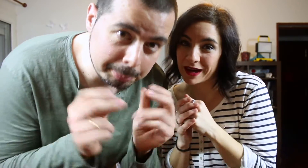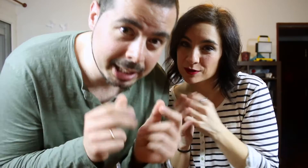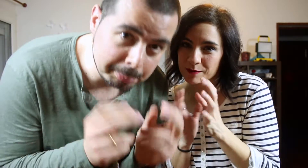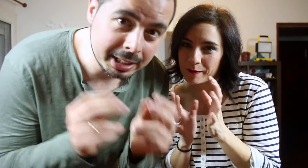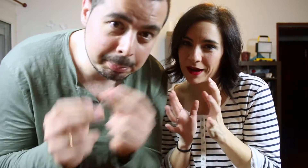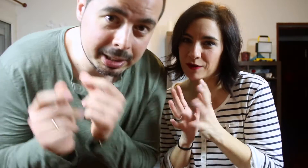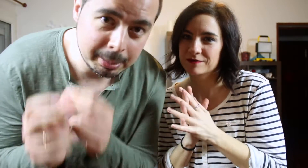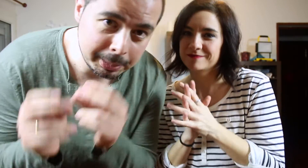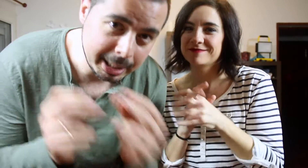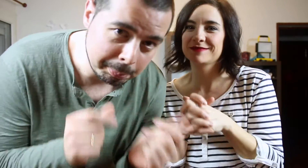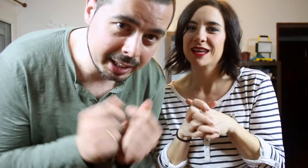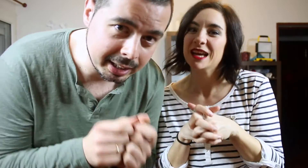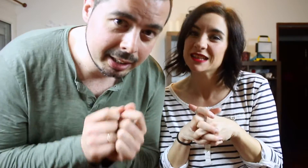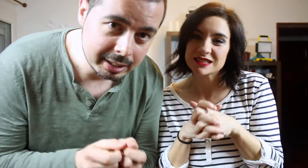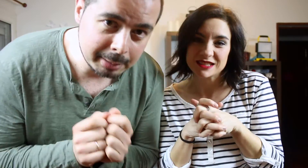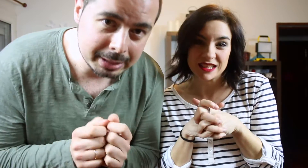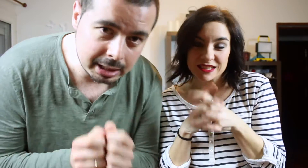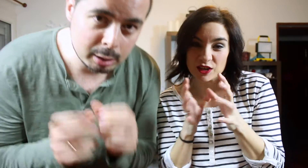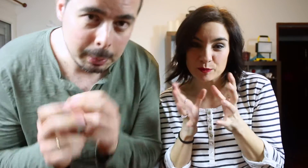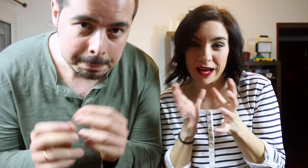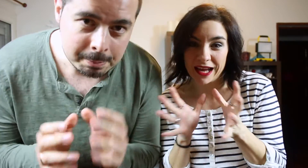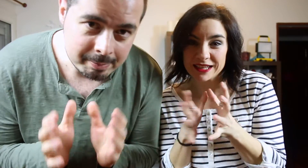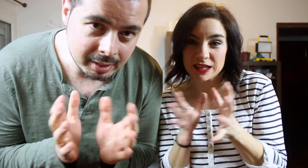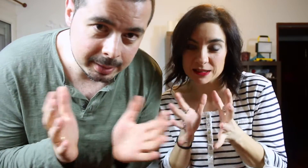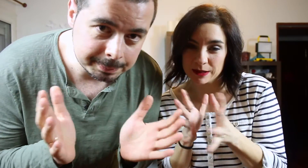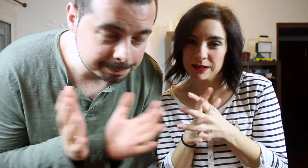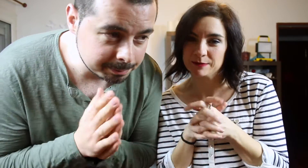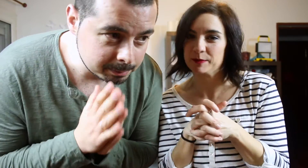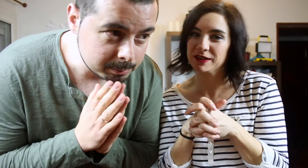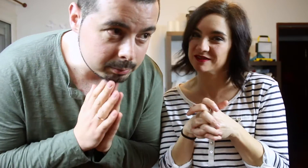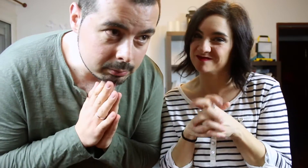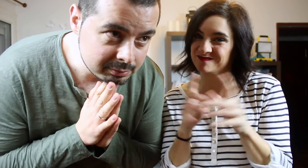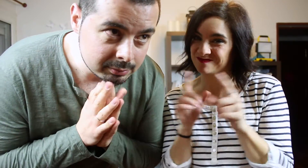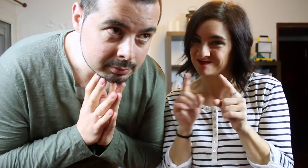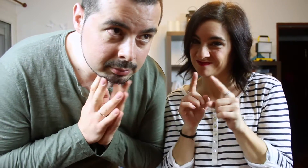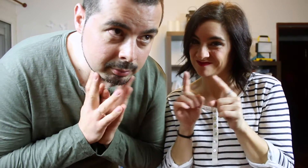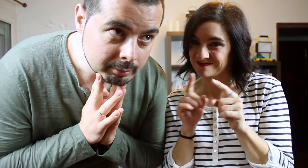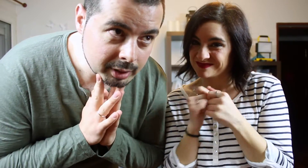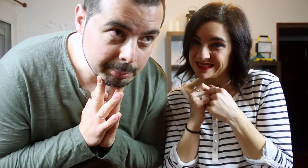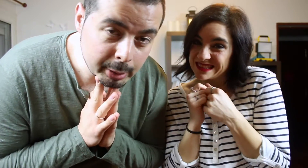Piki piki piki piki. Se nos pegan y las bailamos, pero no...